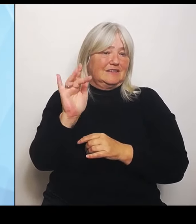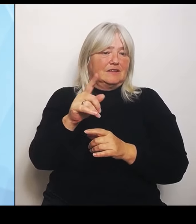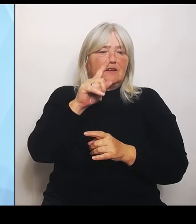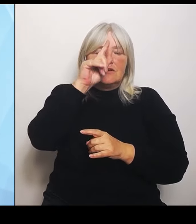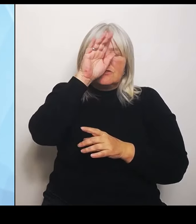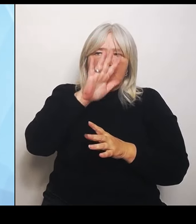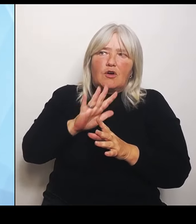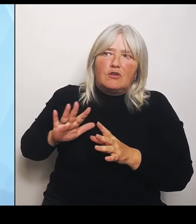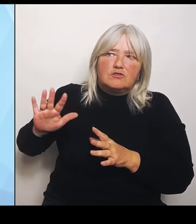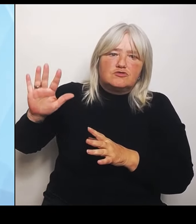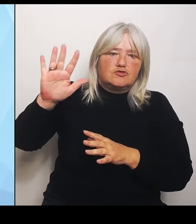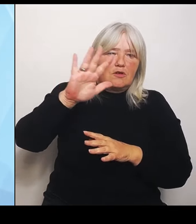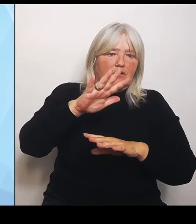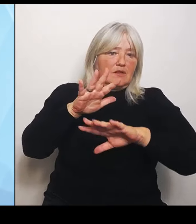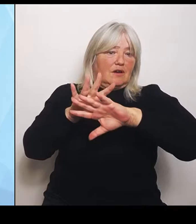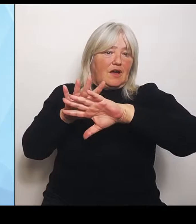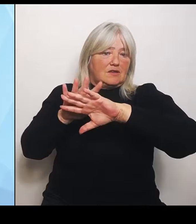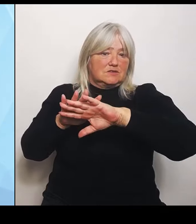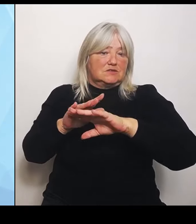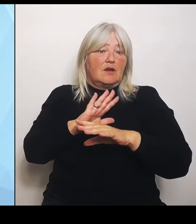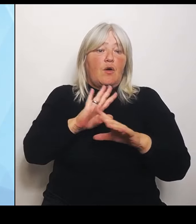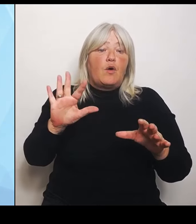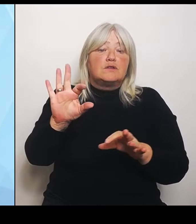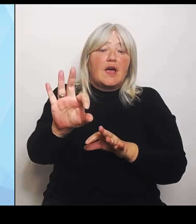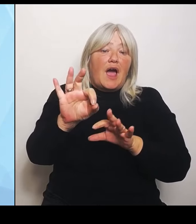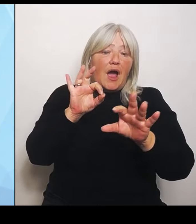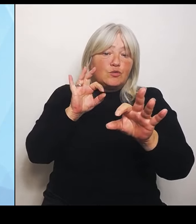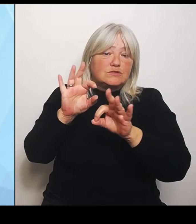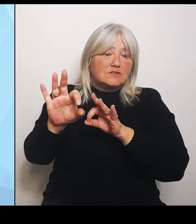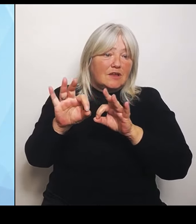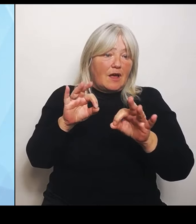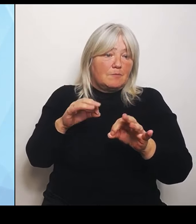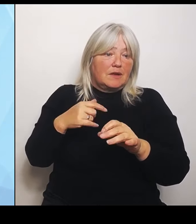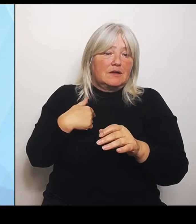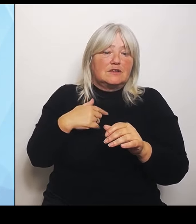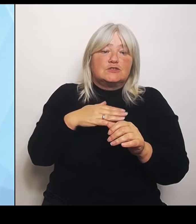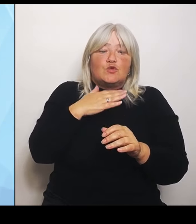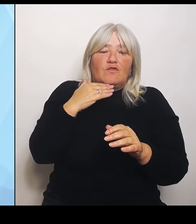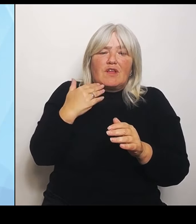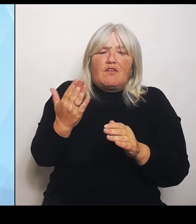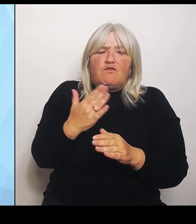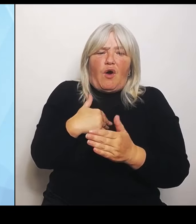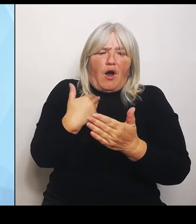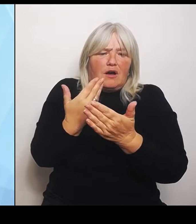dass wir zu enge Vorgaben haben und damit natürlich auch zu eng und zu strikt die